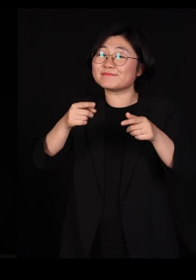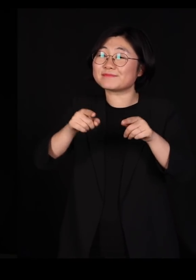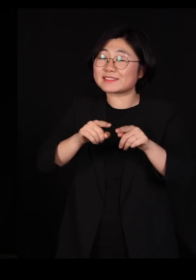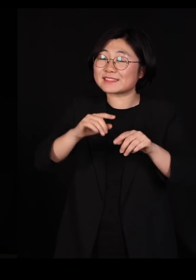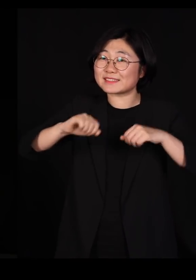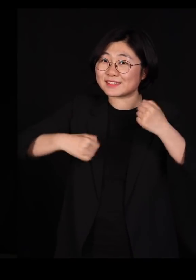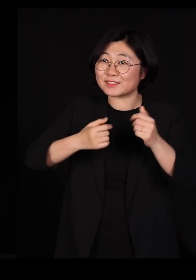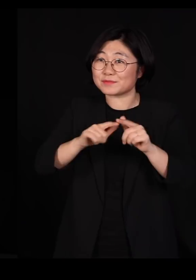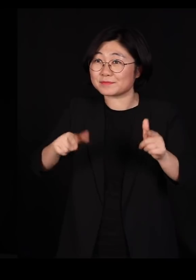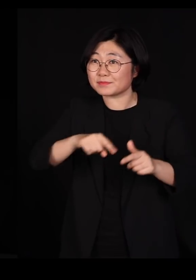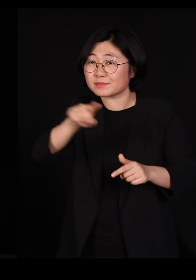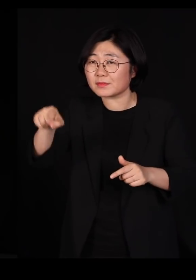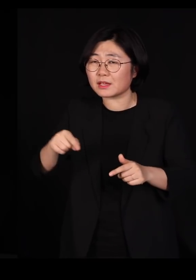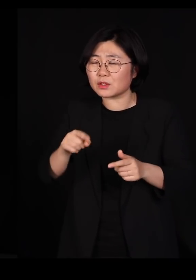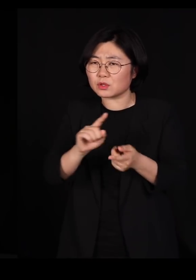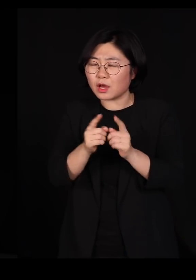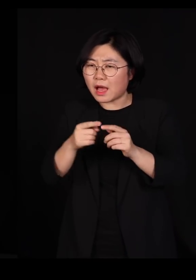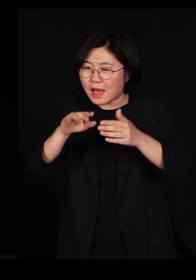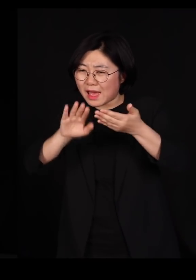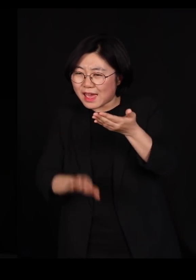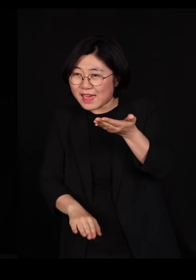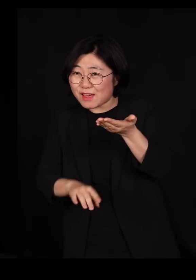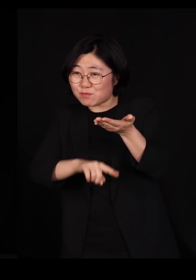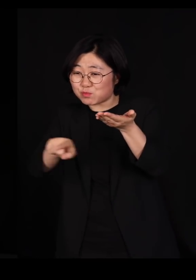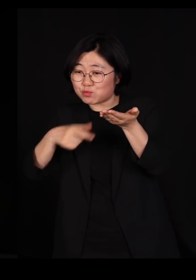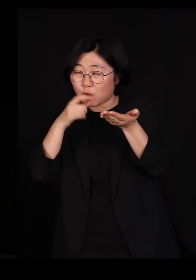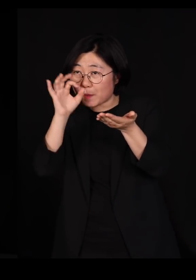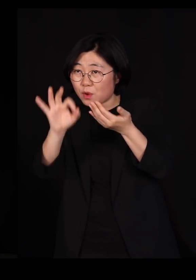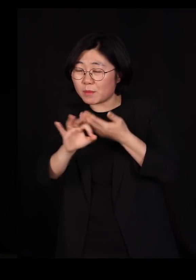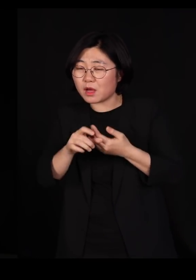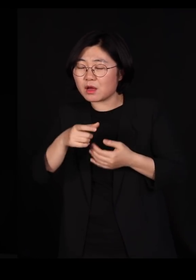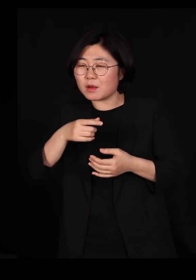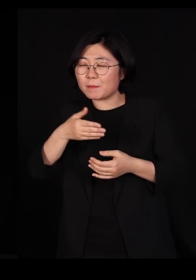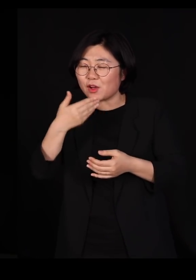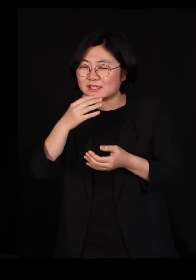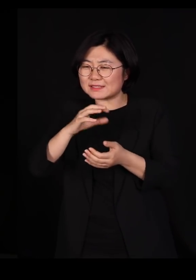아래에서 일어나는 일들이 먹이사슬을 타고 올라가면서